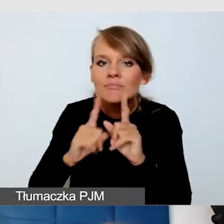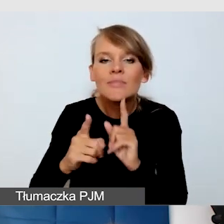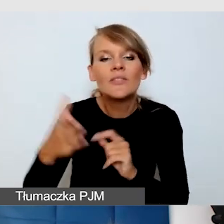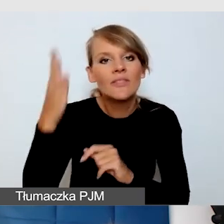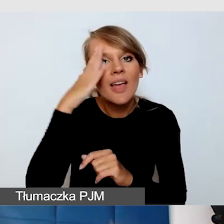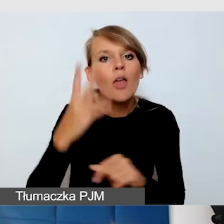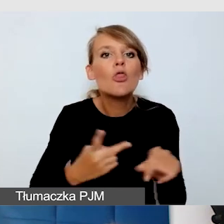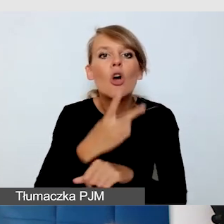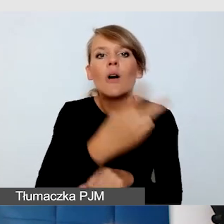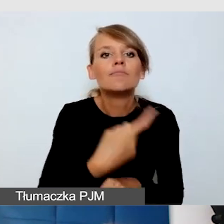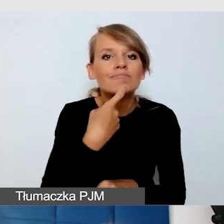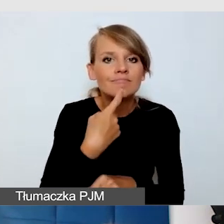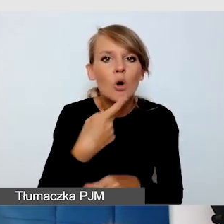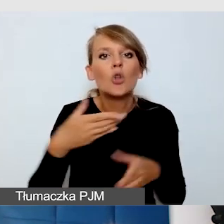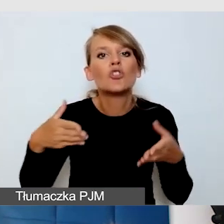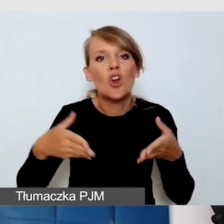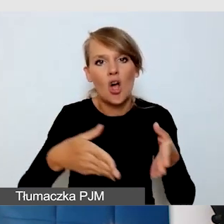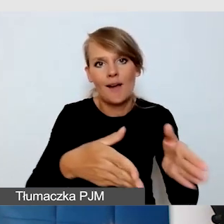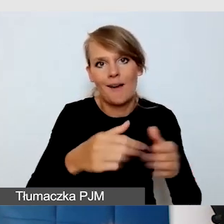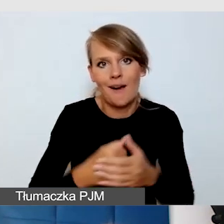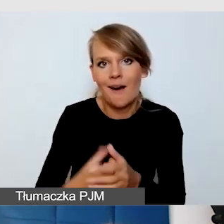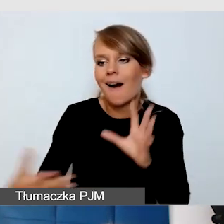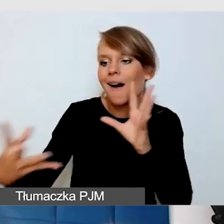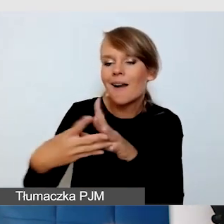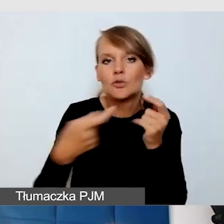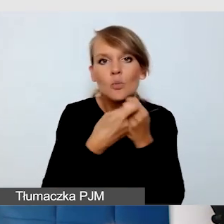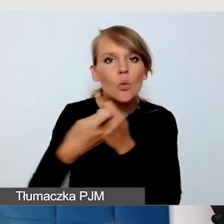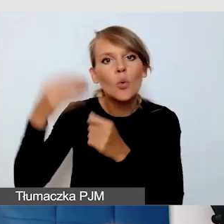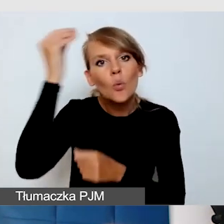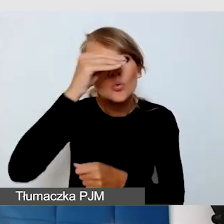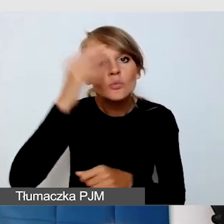Że uczymy się wspólnie dostępności i wspólnie wypracujemy rozwiązania,